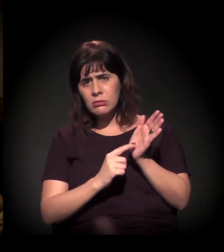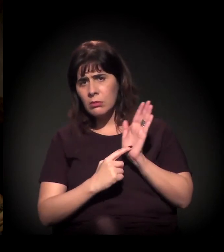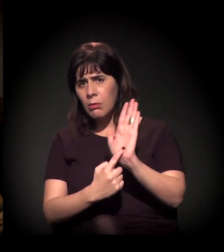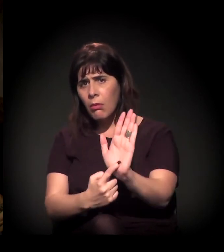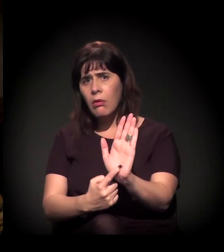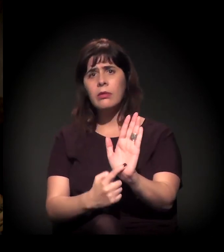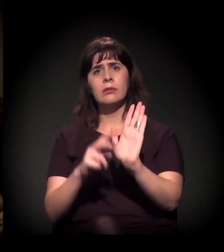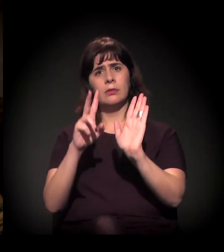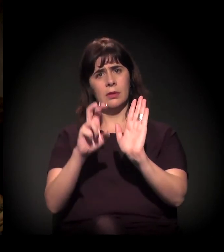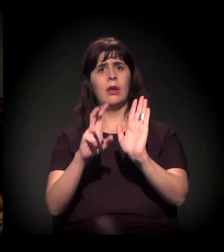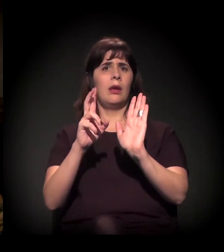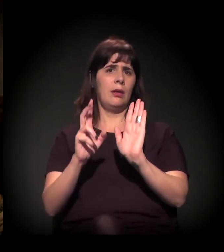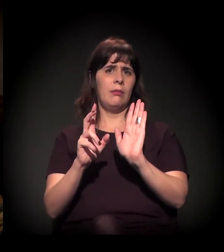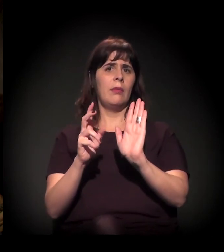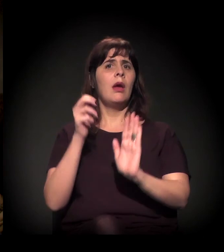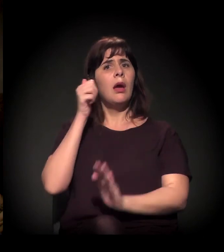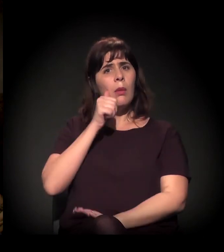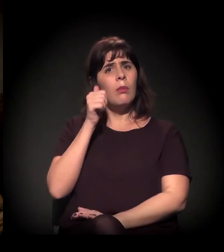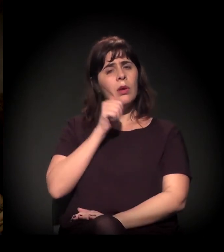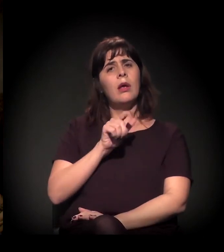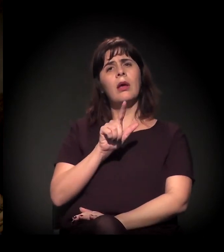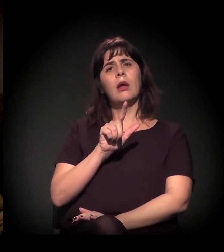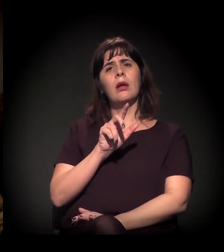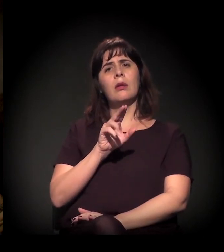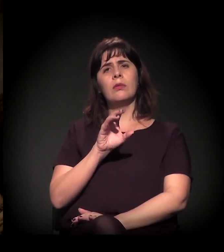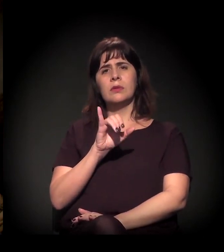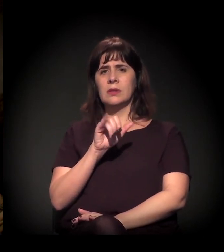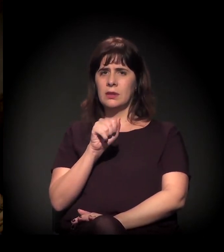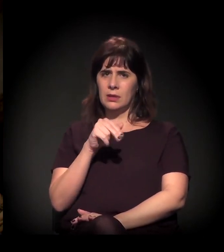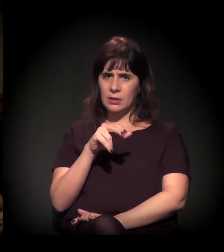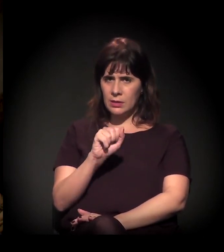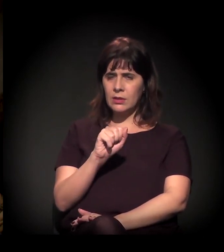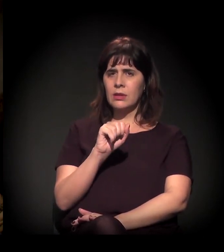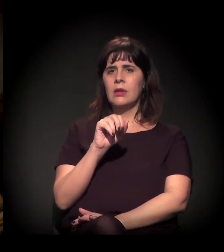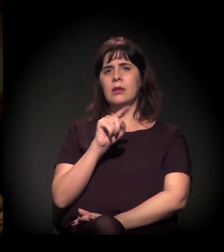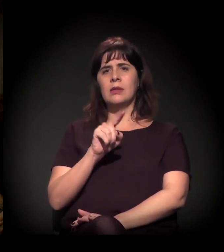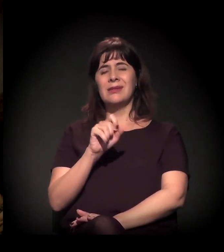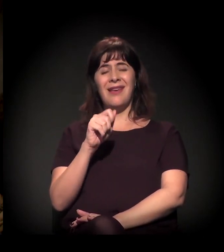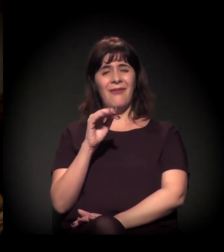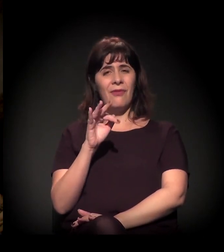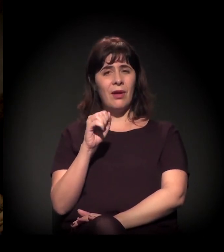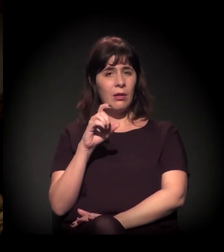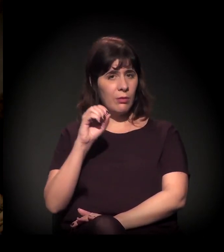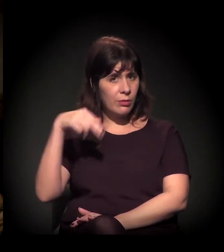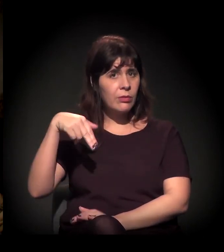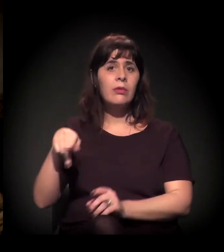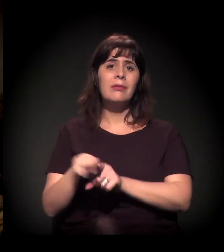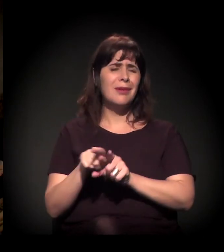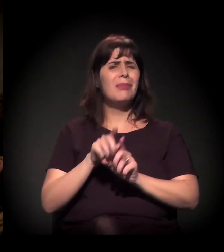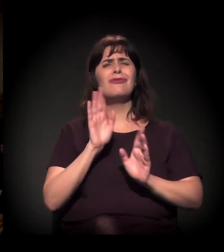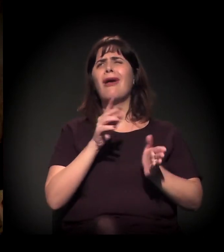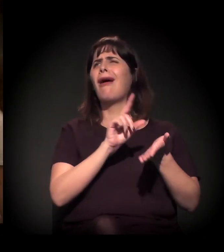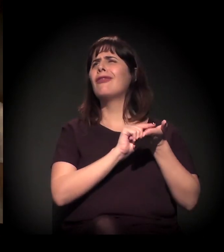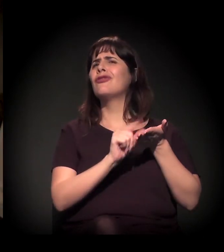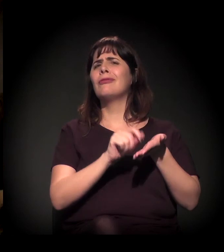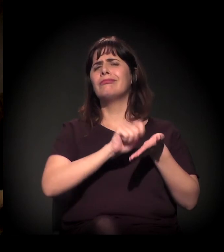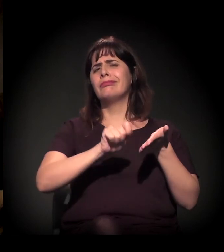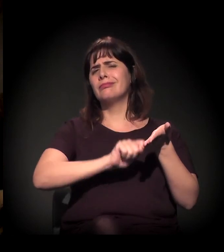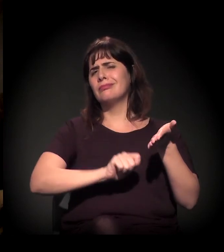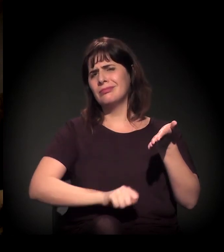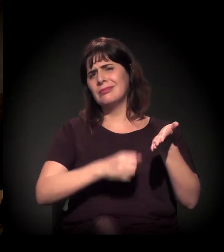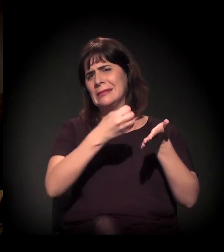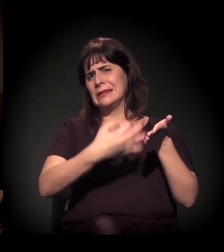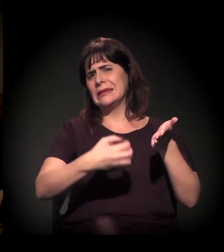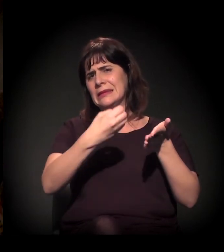E o trabalho da Luciana Zaffalon... saiu já uma série de artigos 15 dias atrás